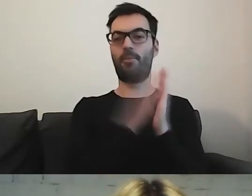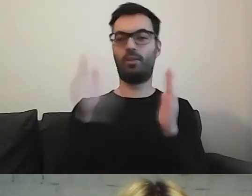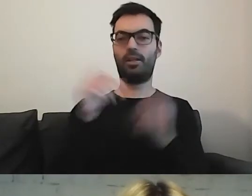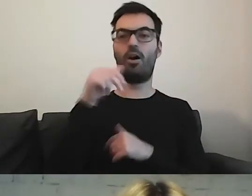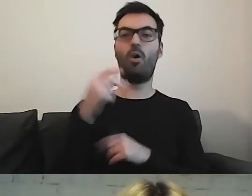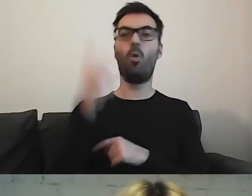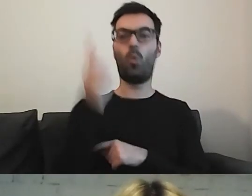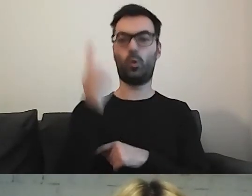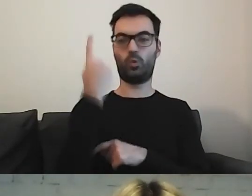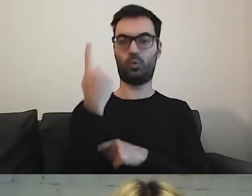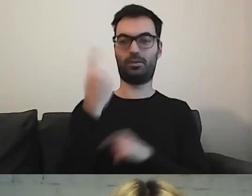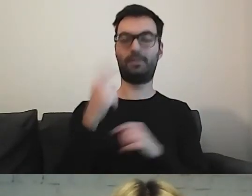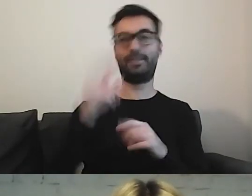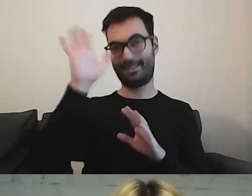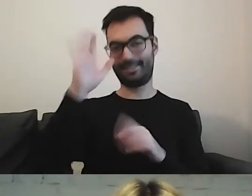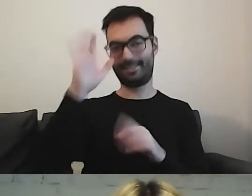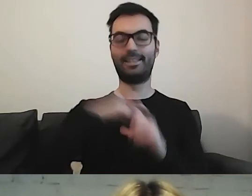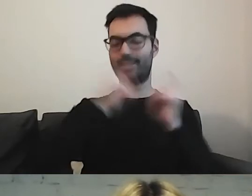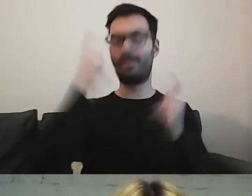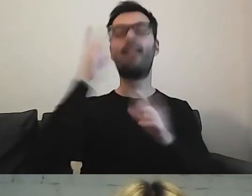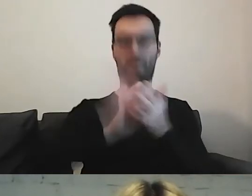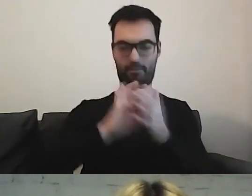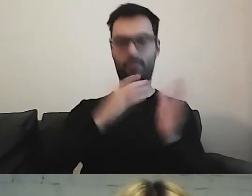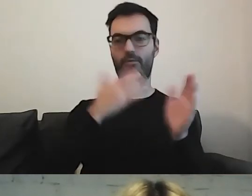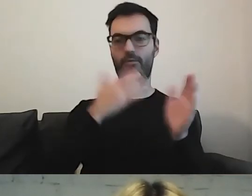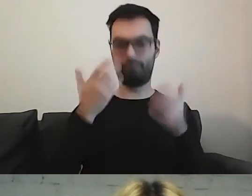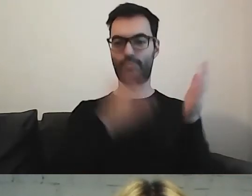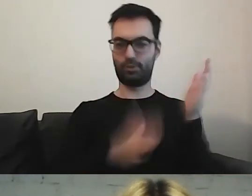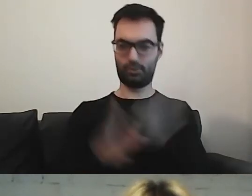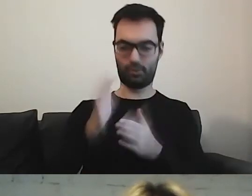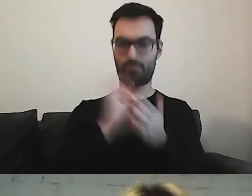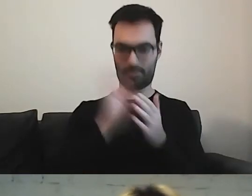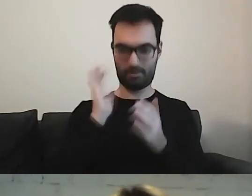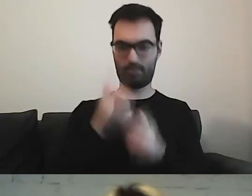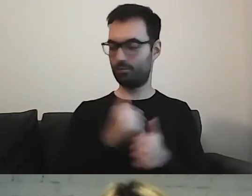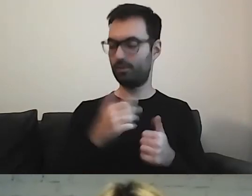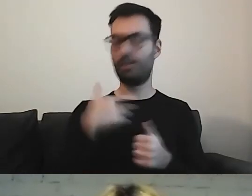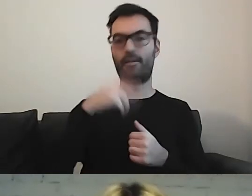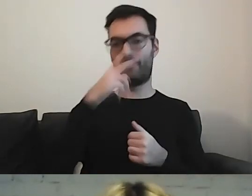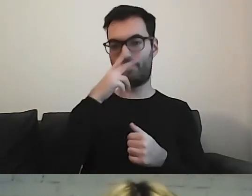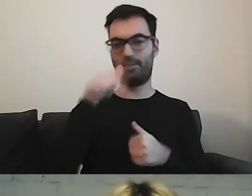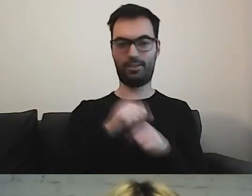Cały czas myślimy. Ale coś wypracujemy świetnego. Bo widziałam, że mamy tu przedstawicielkę.